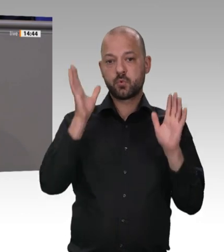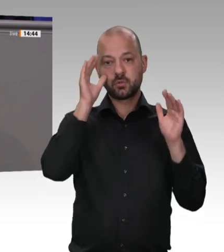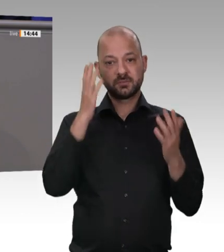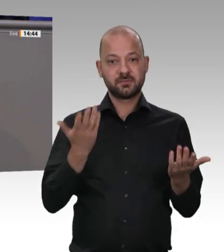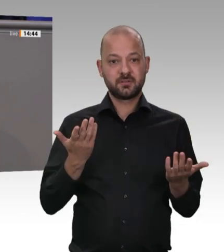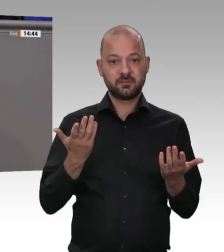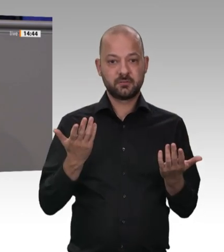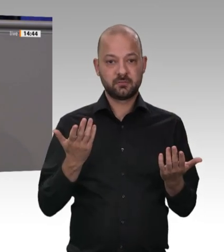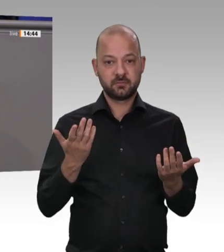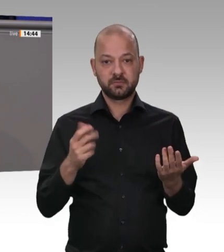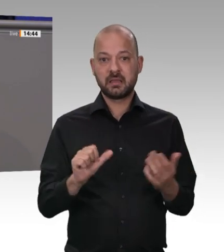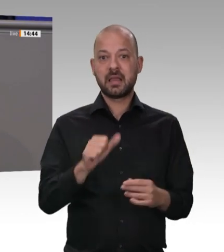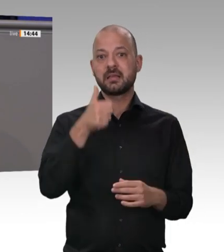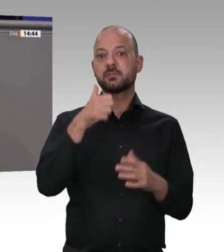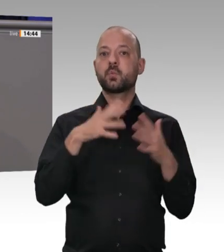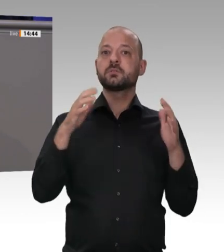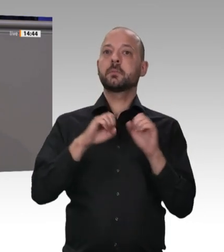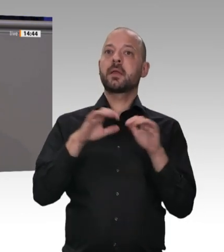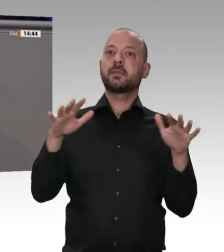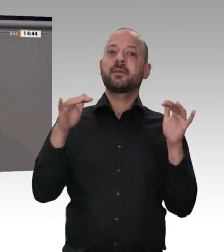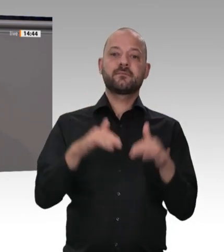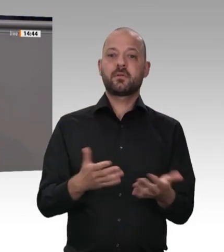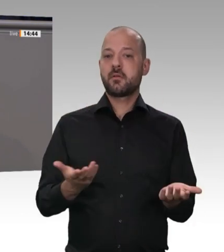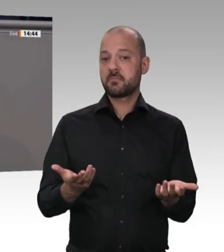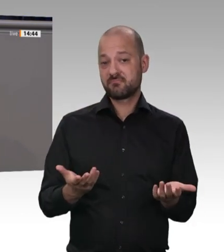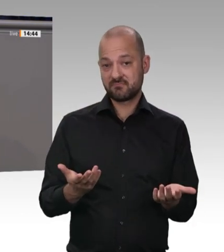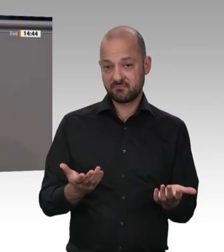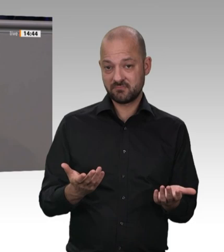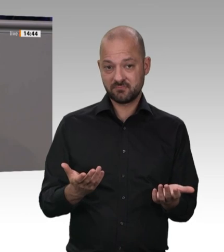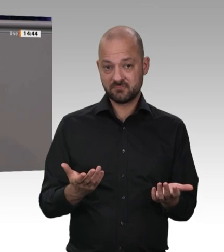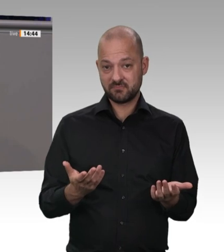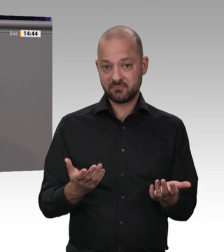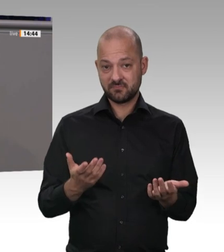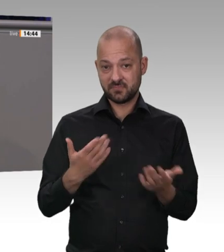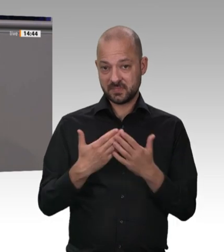im Kernbereich der Produktion. Es geht darum, Kontrollen und Kontrollmöglichkeiten zu